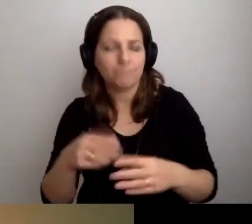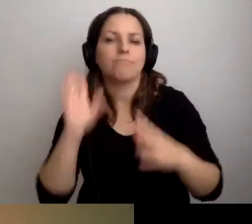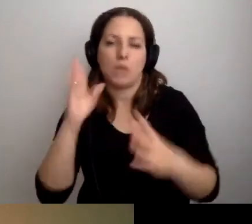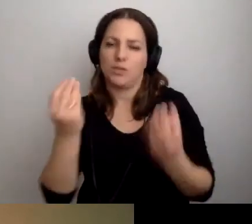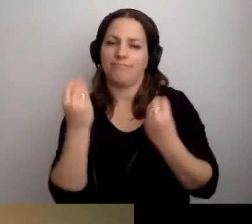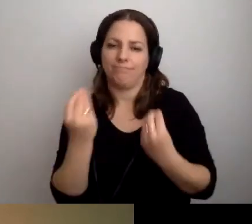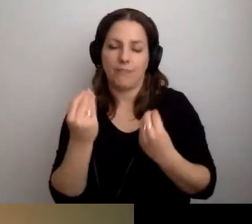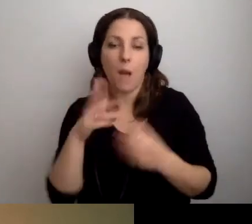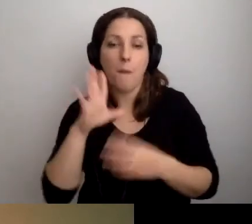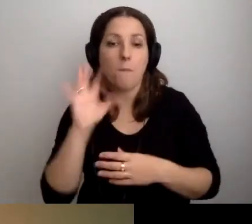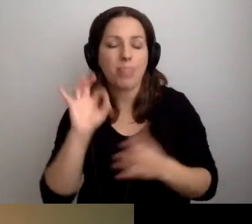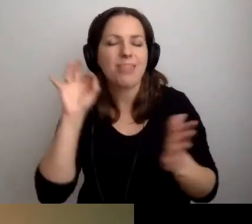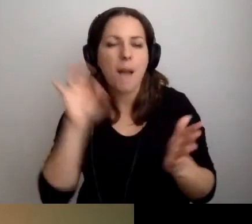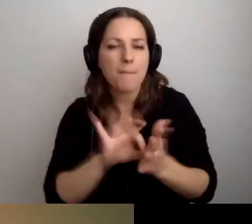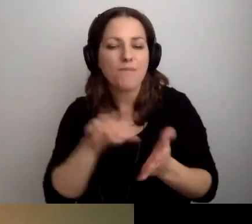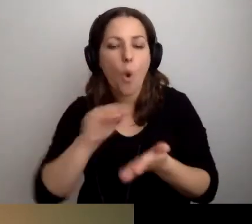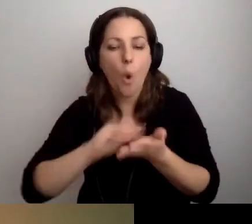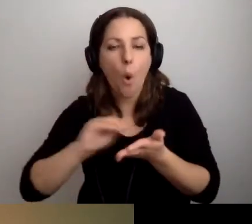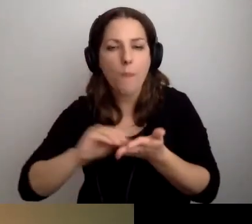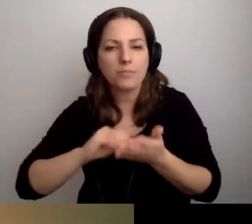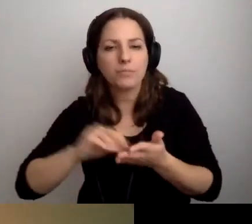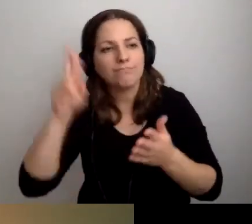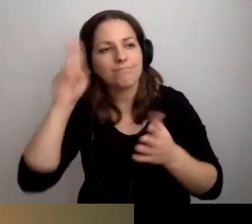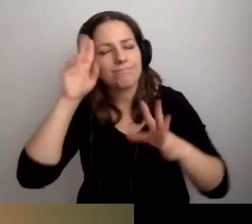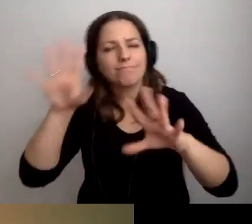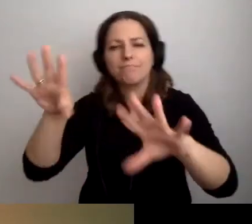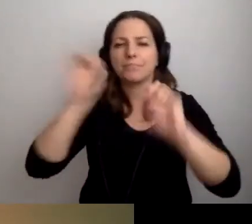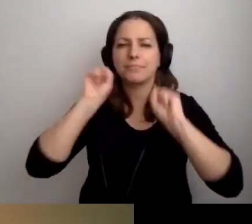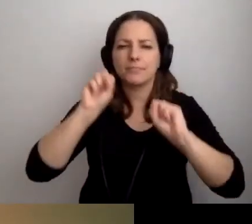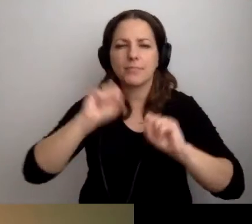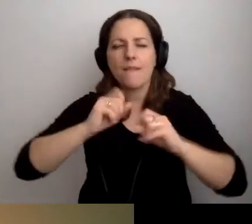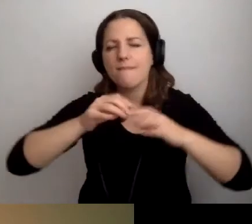Wtedy ten opis będzie zrozumiały dla maksymalnie dużej liczby odbiorców.